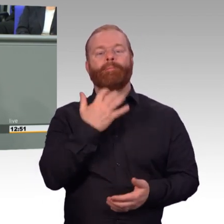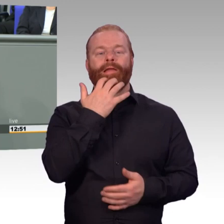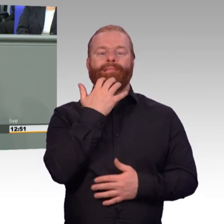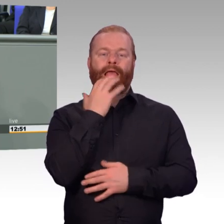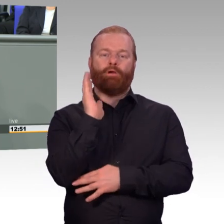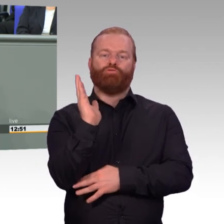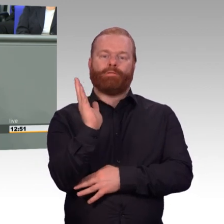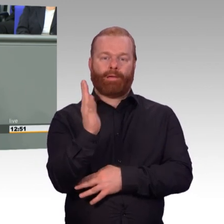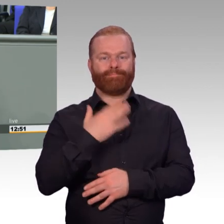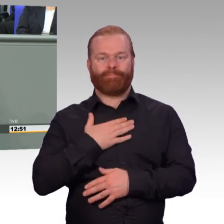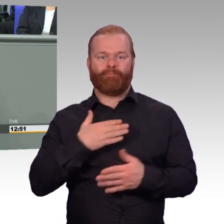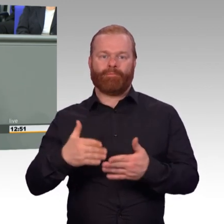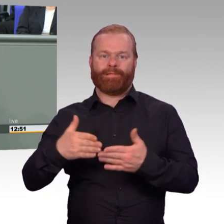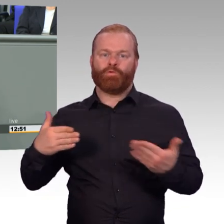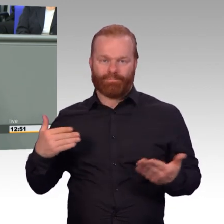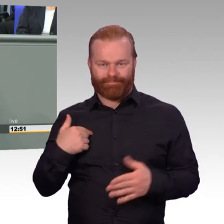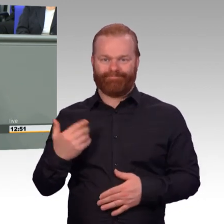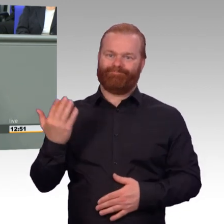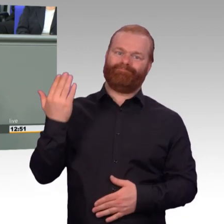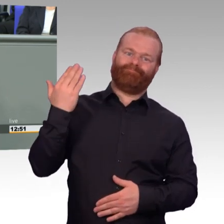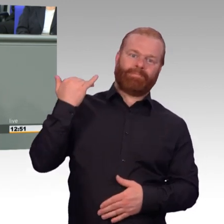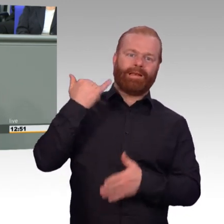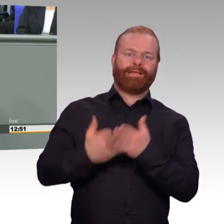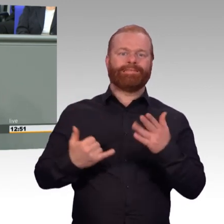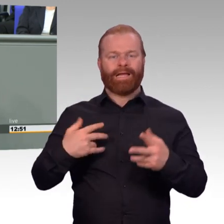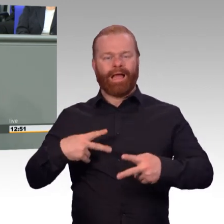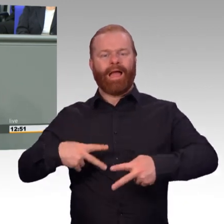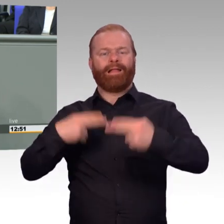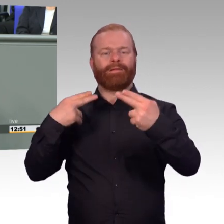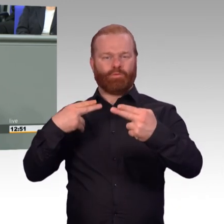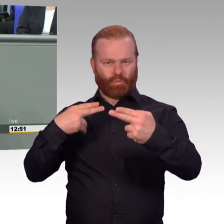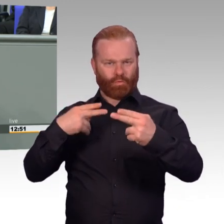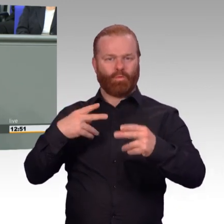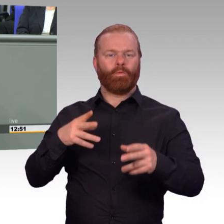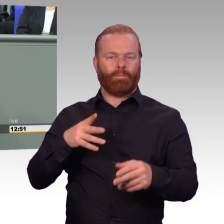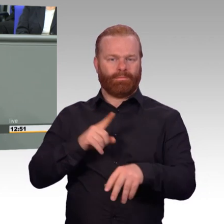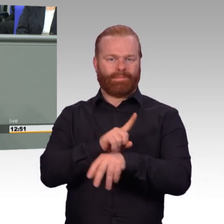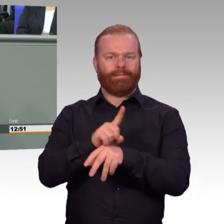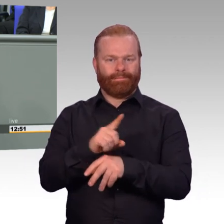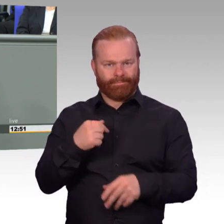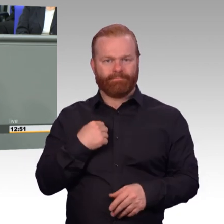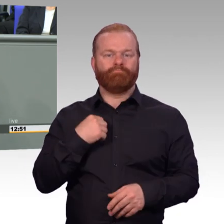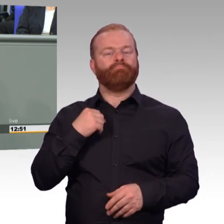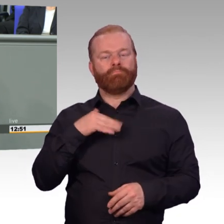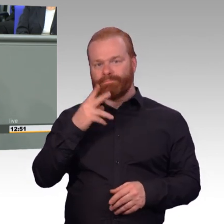für die Soldatinnen und Soldaten mitwirken, allen voran das Bundewehrattraktivitätssteigerungsgesetz.